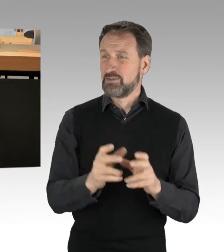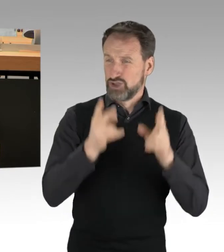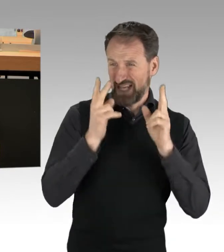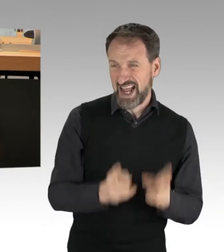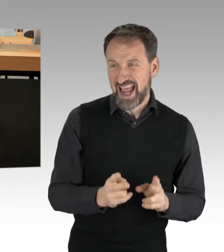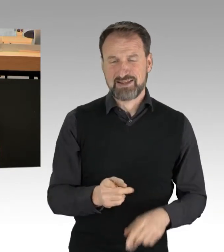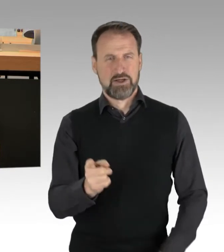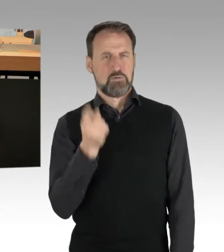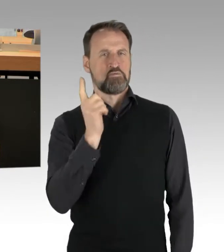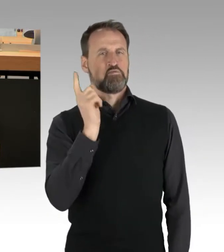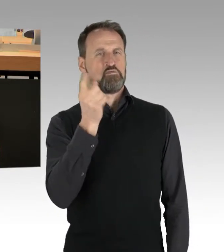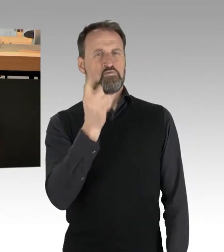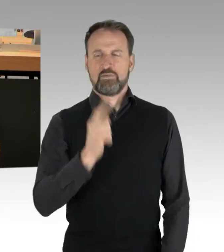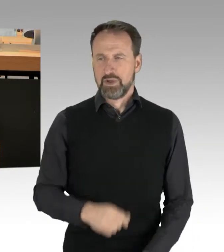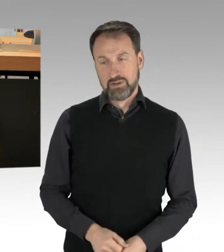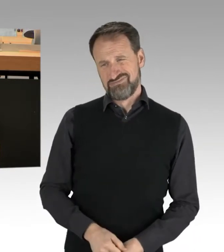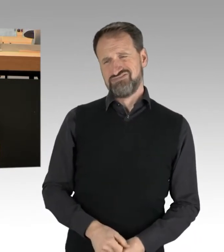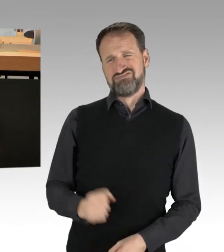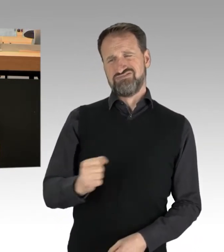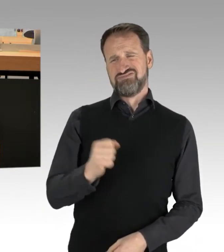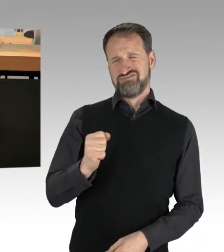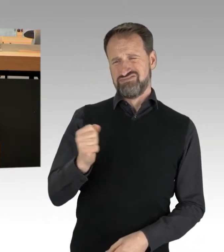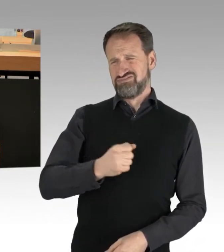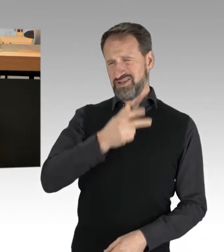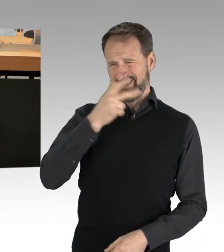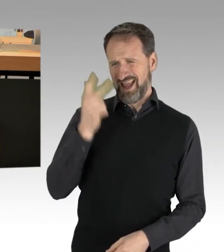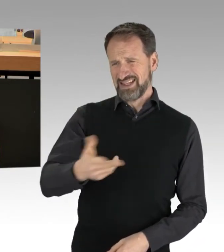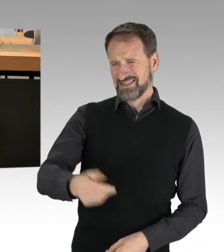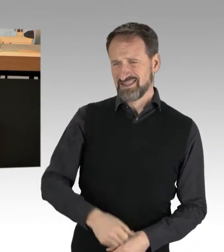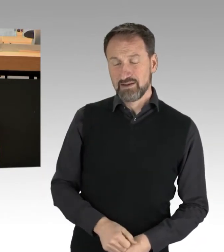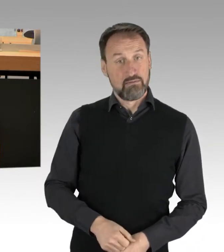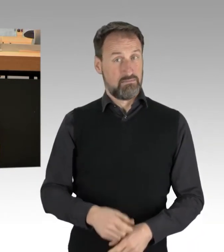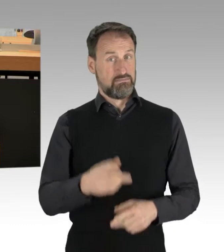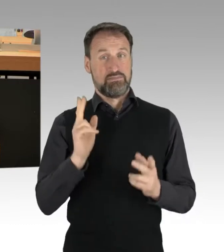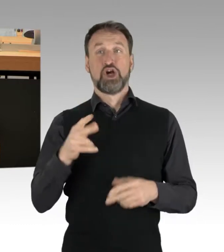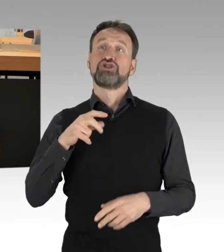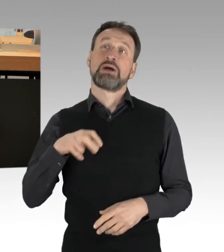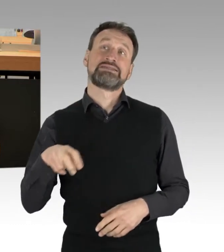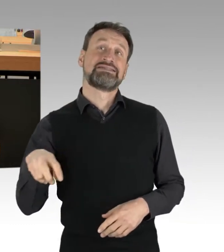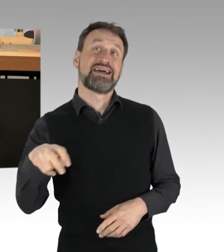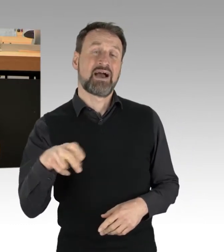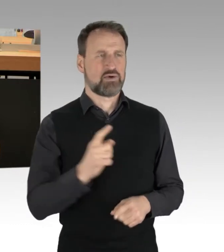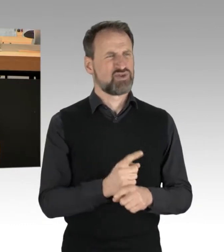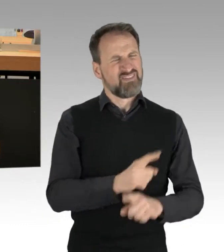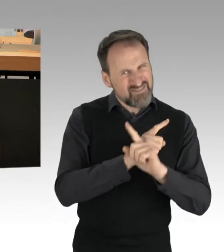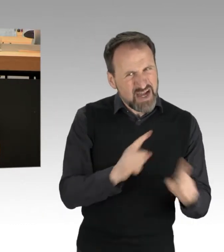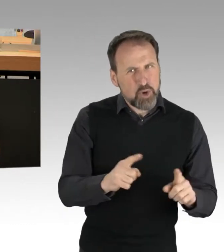verlangt schon eine gewisse Dreistigkeit. Sie können ja nicht mal Spaziergänge von verbotenen Demonstrationen unterscheiden, rechnen können Sie auch nicht,